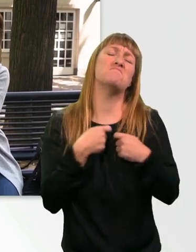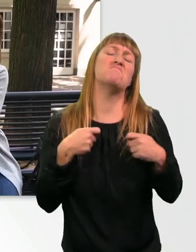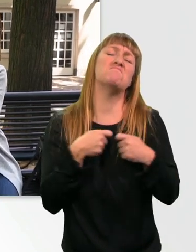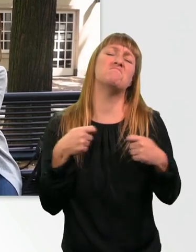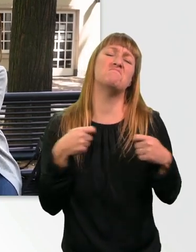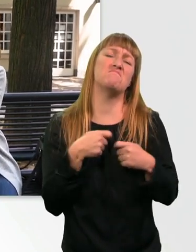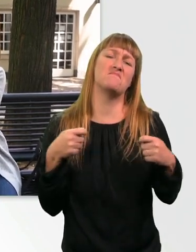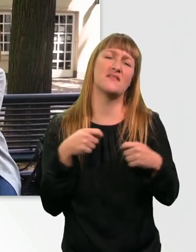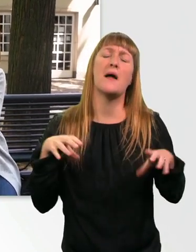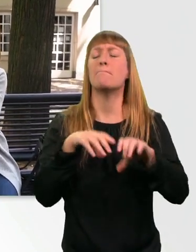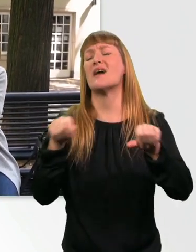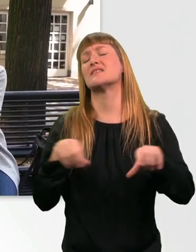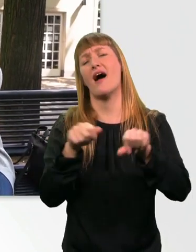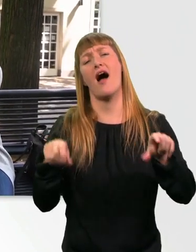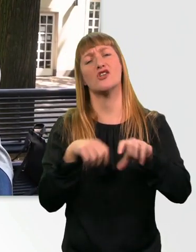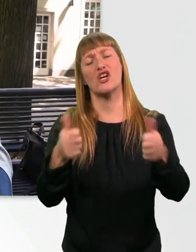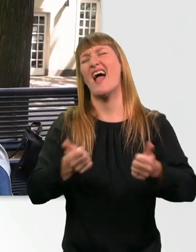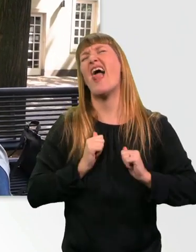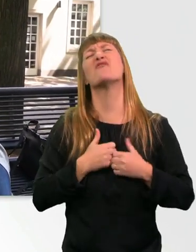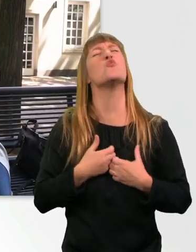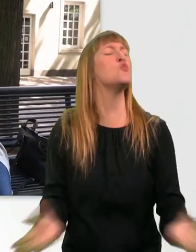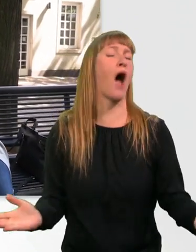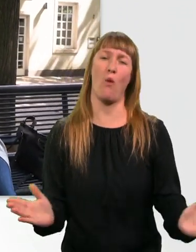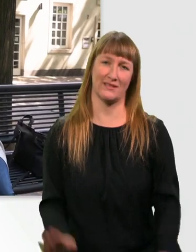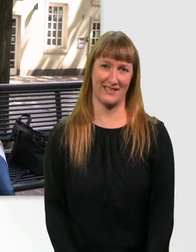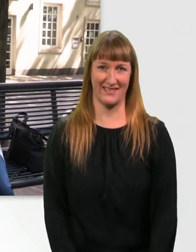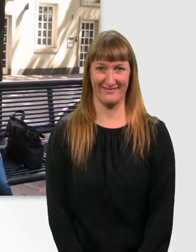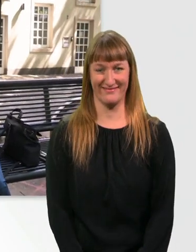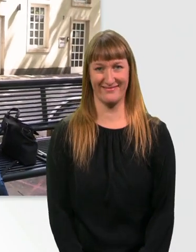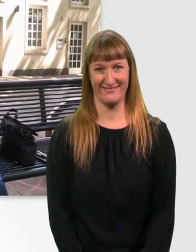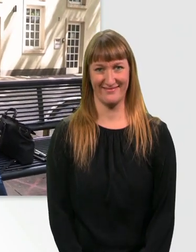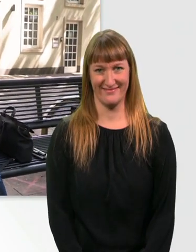Massagen helfen gar nicht. Wirklich gar nicht.